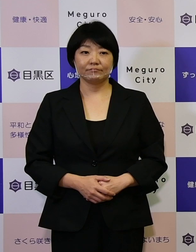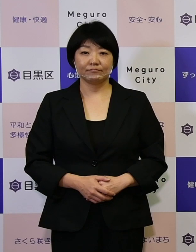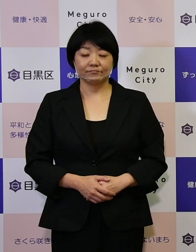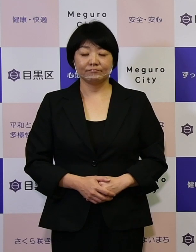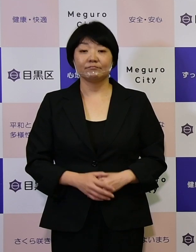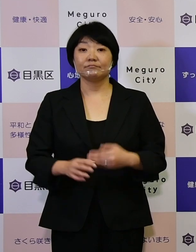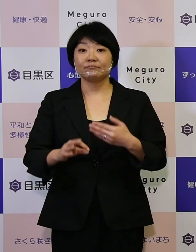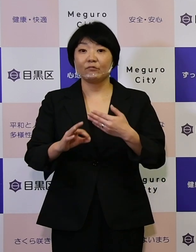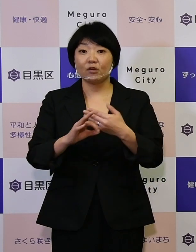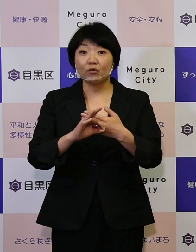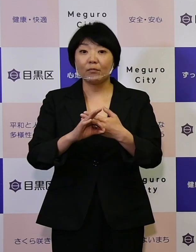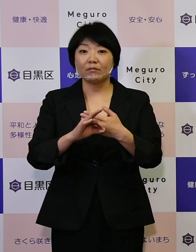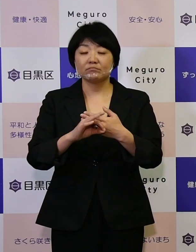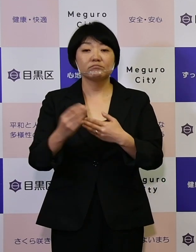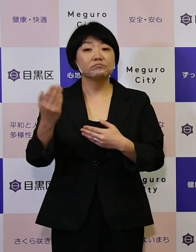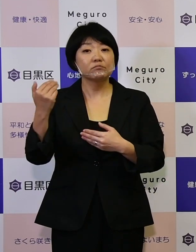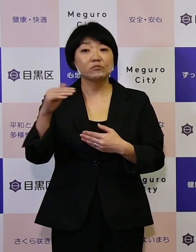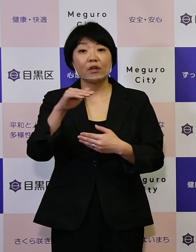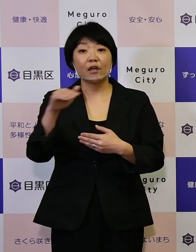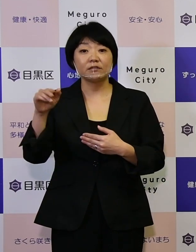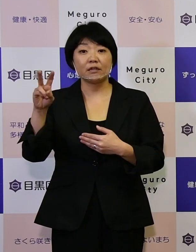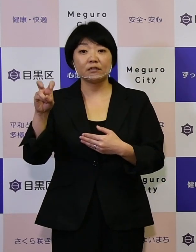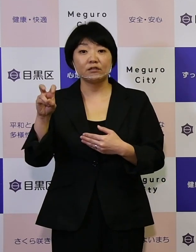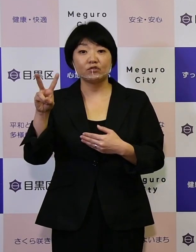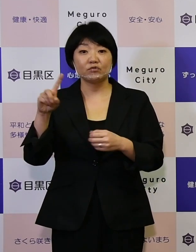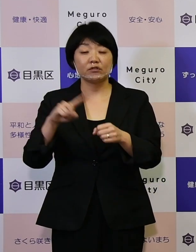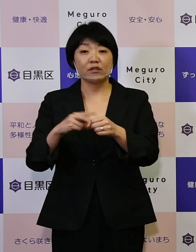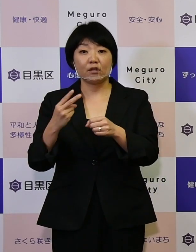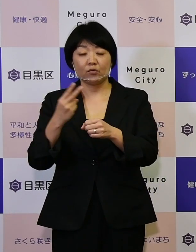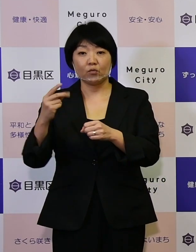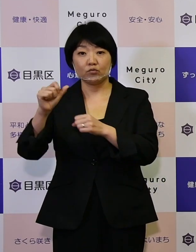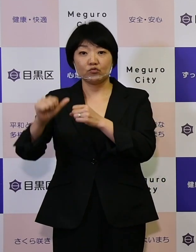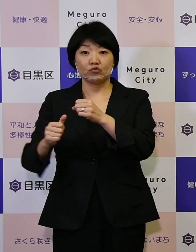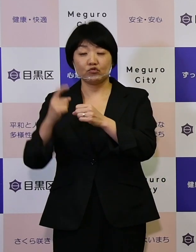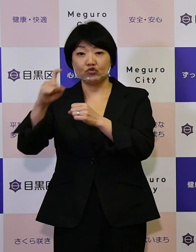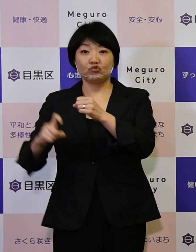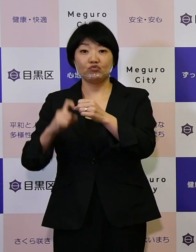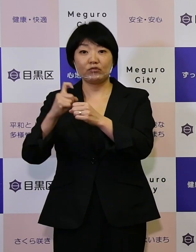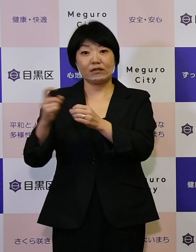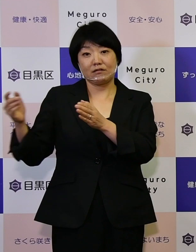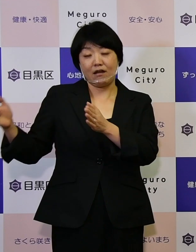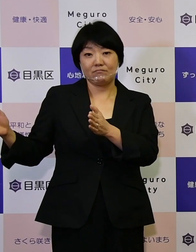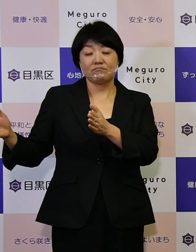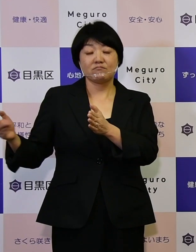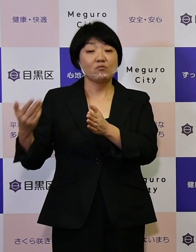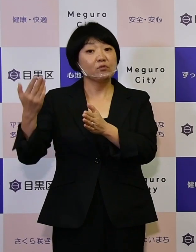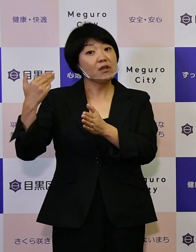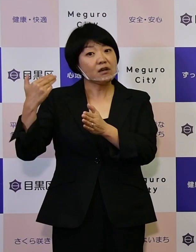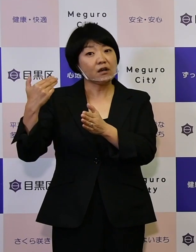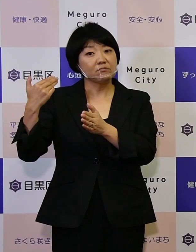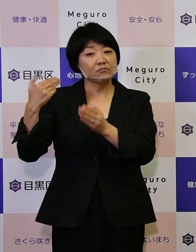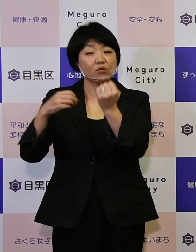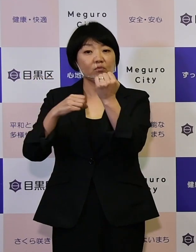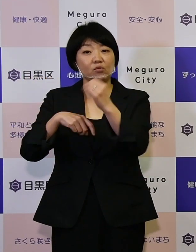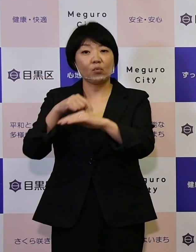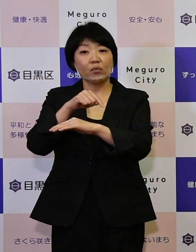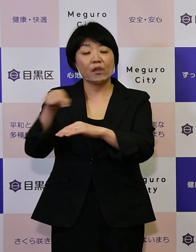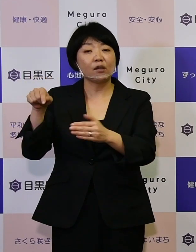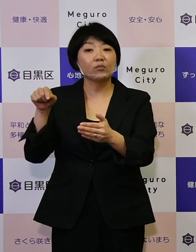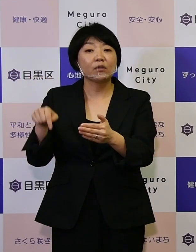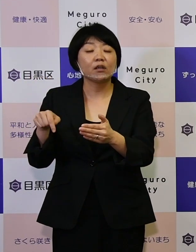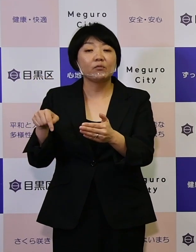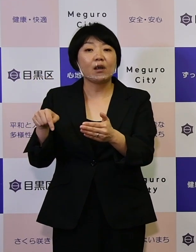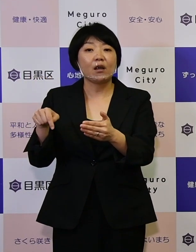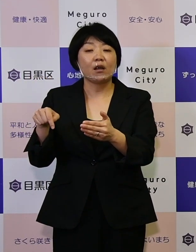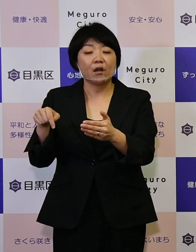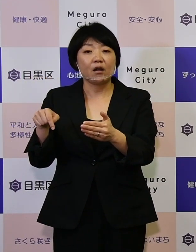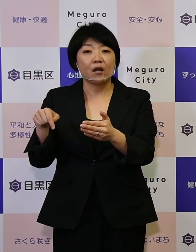例えば、平成22年度からこの10年間の 前回の基本計画の中では私どもにとって